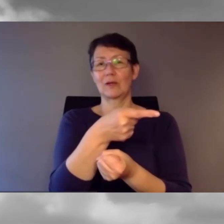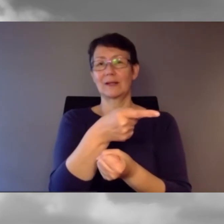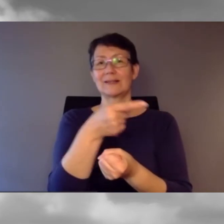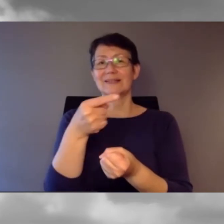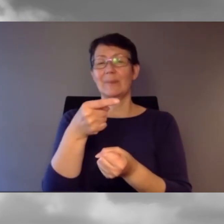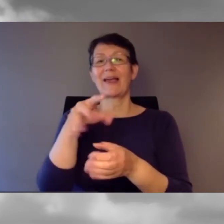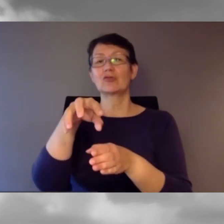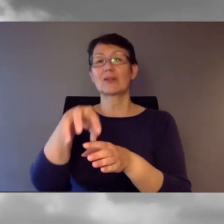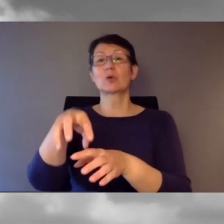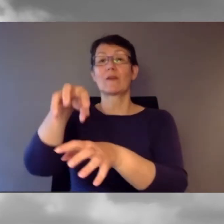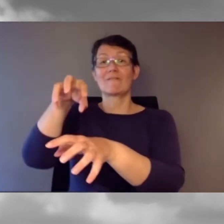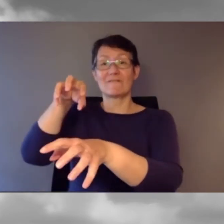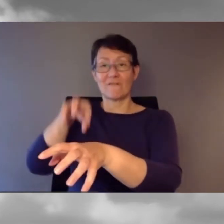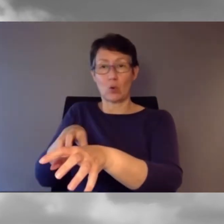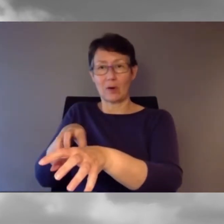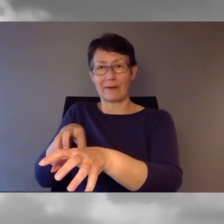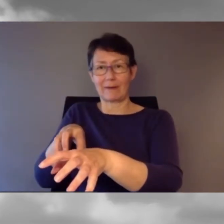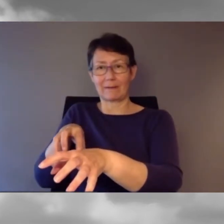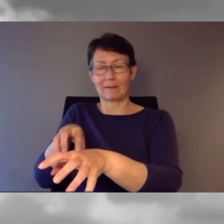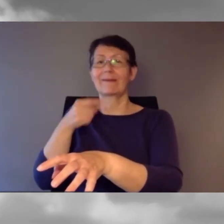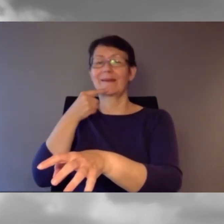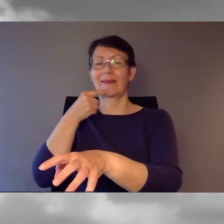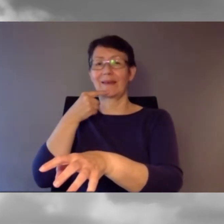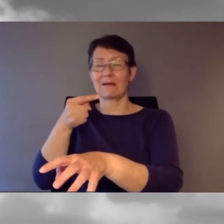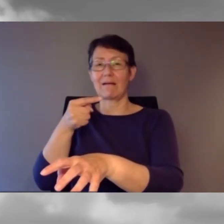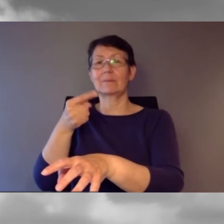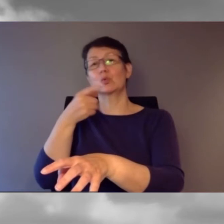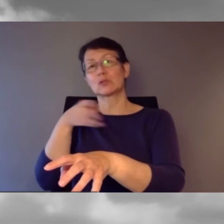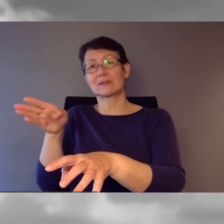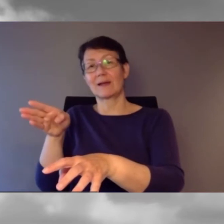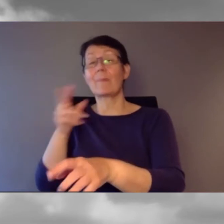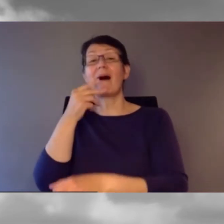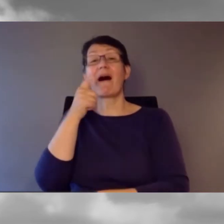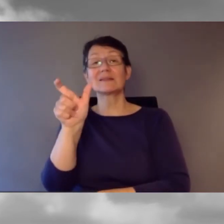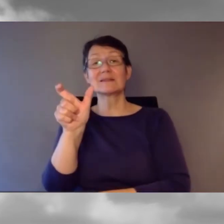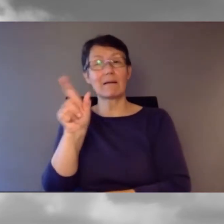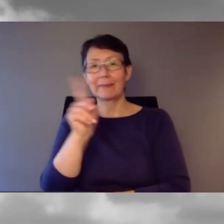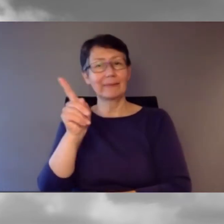Die Stationsansage hat er aber nicht geändert.